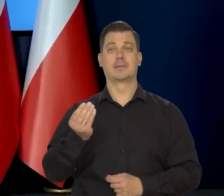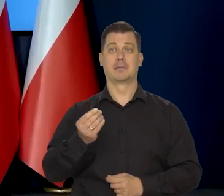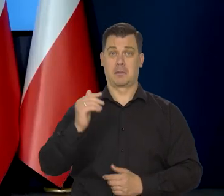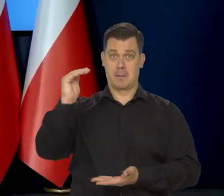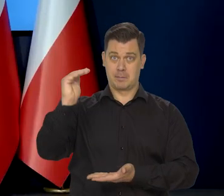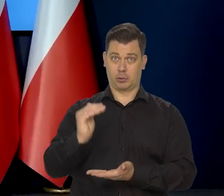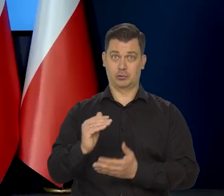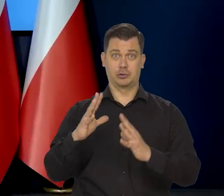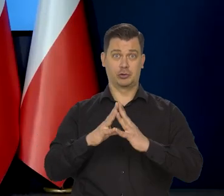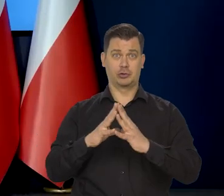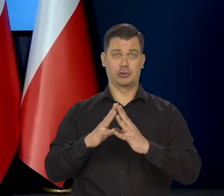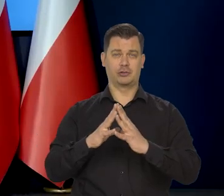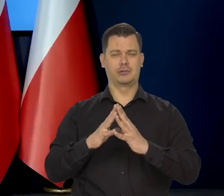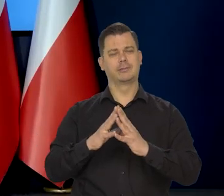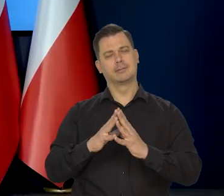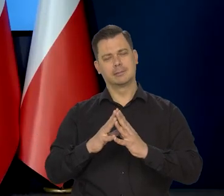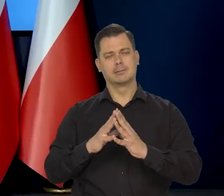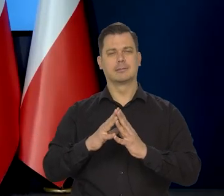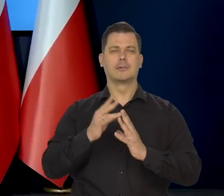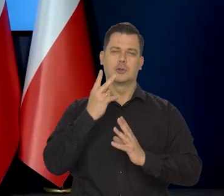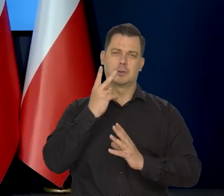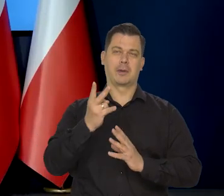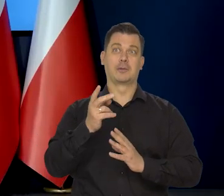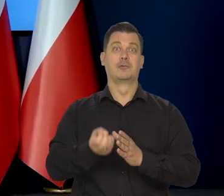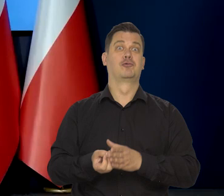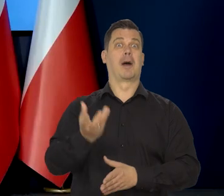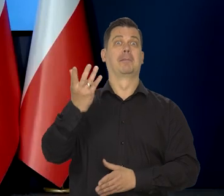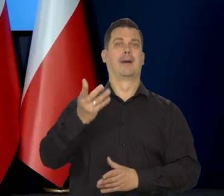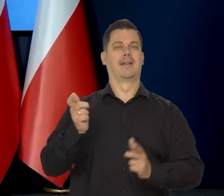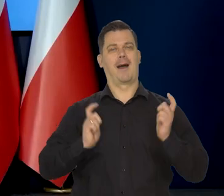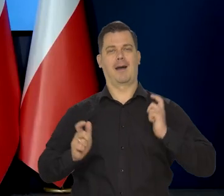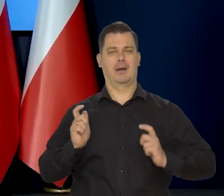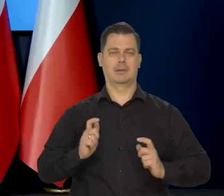to jest też taki moment, może nie szampana, ale radości,